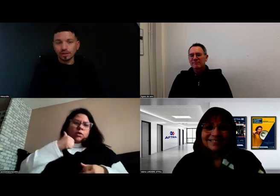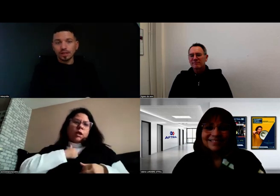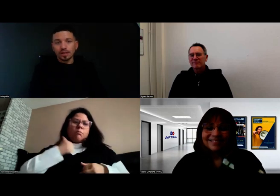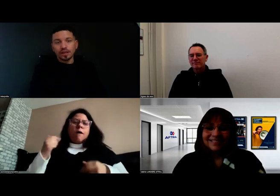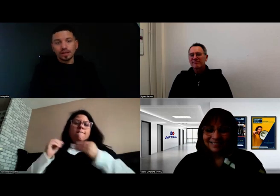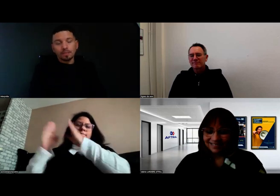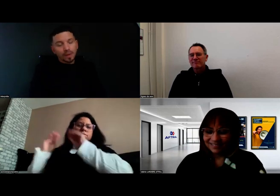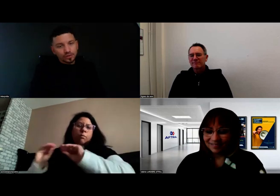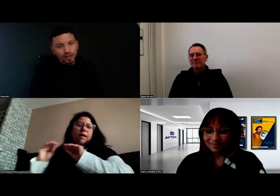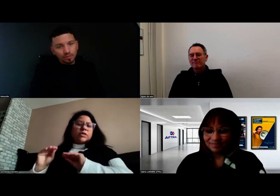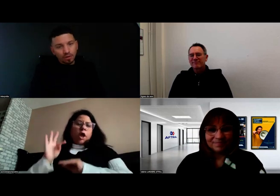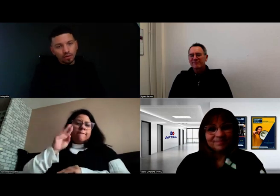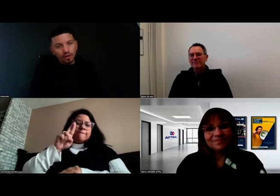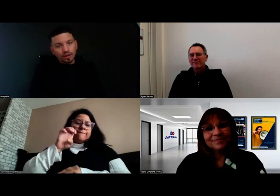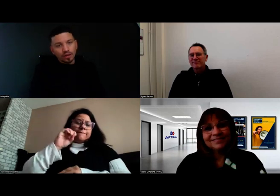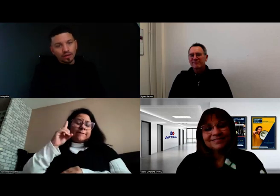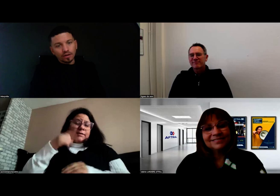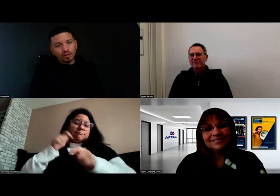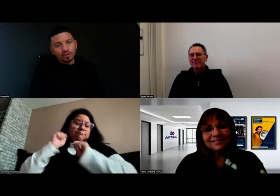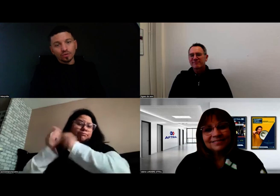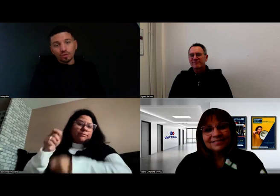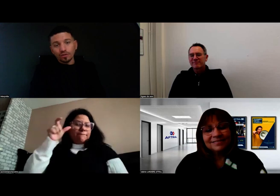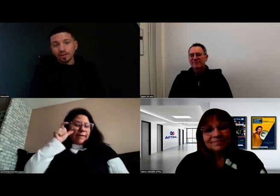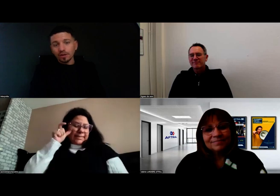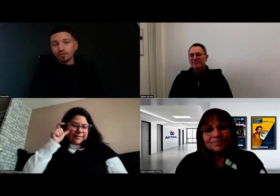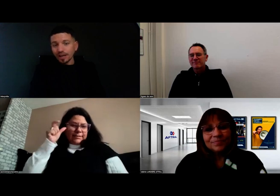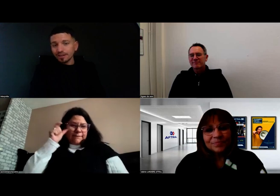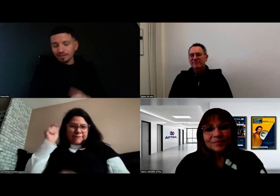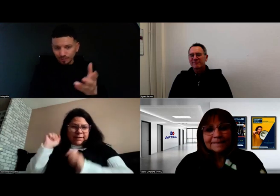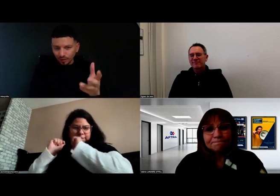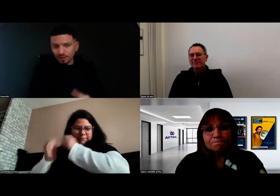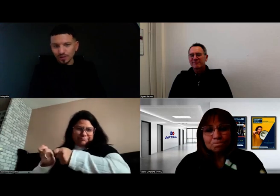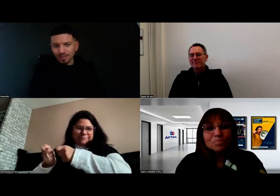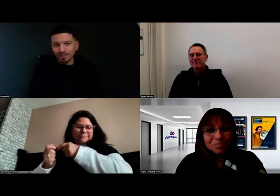Personnellement, le formateur Fred, voici son signe.